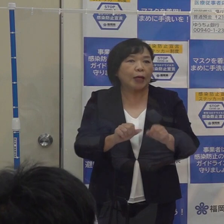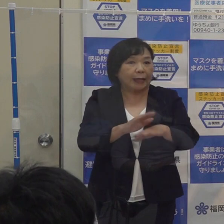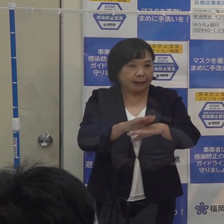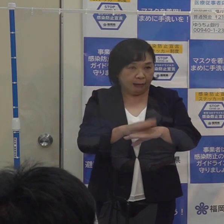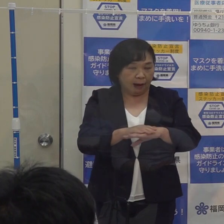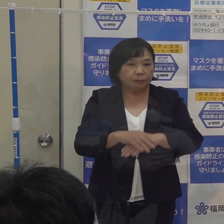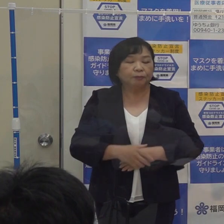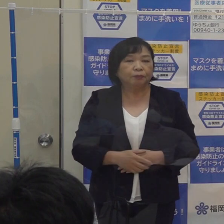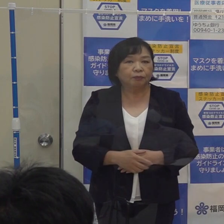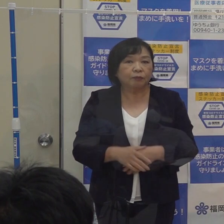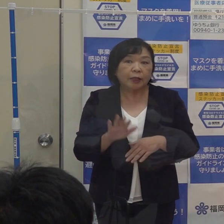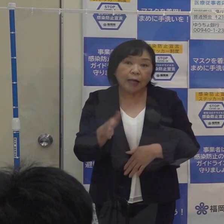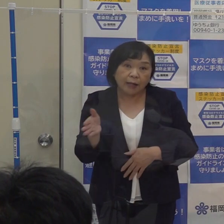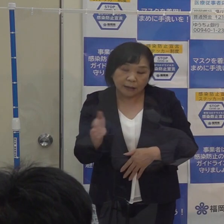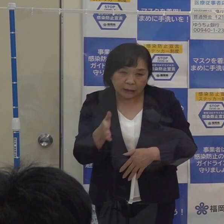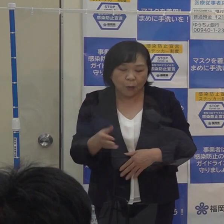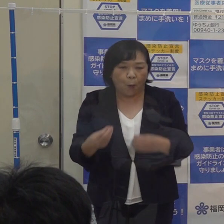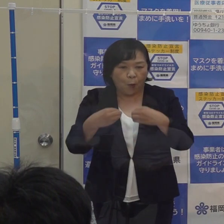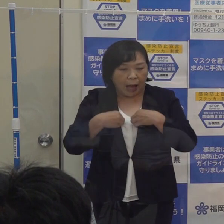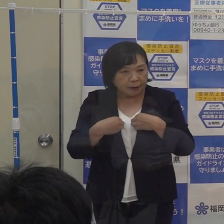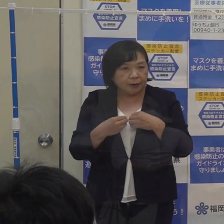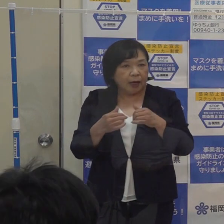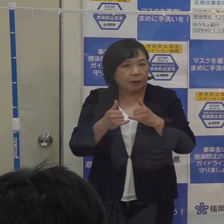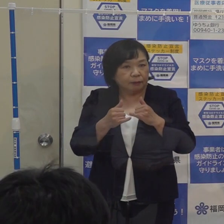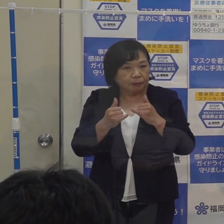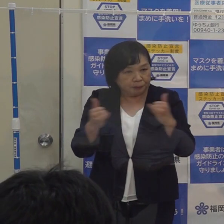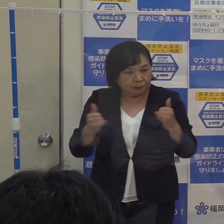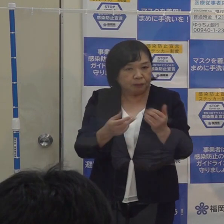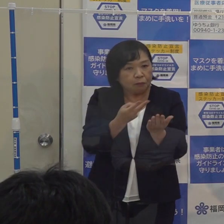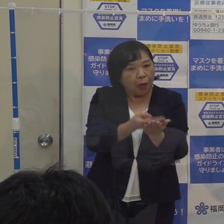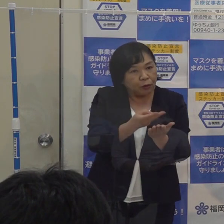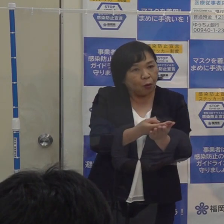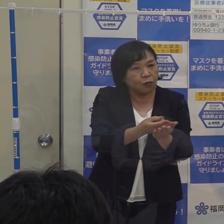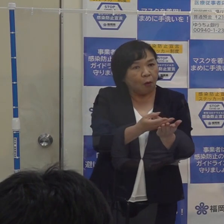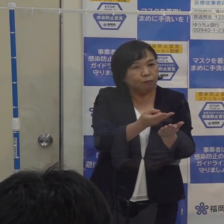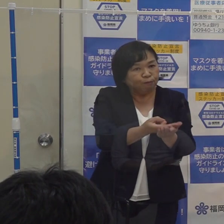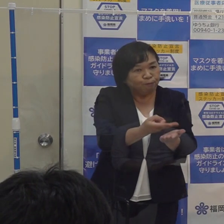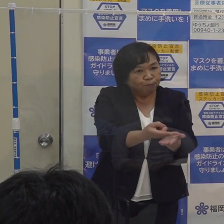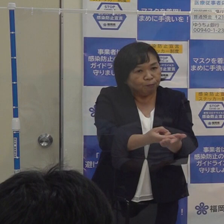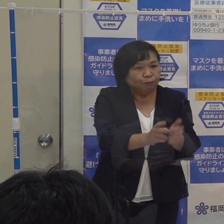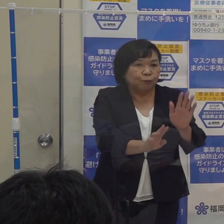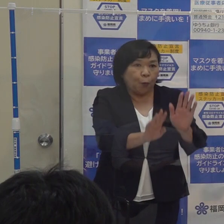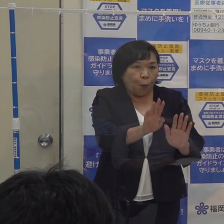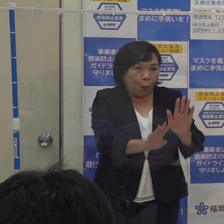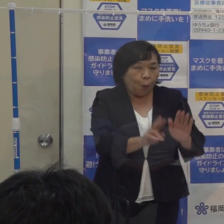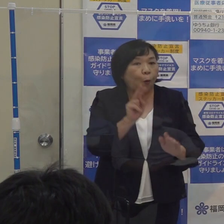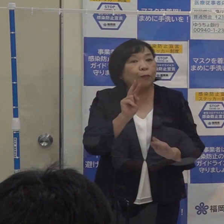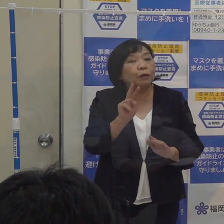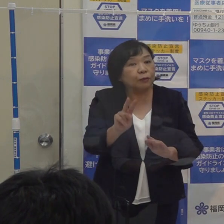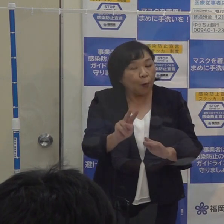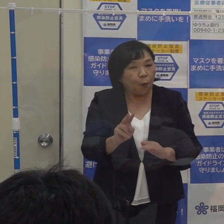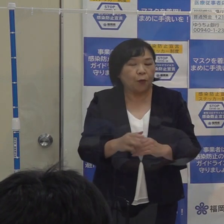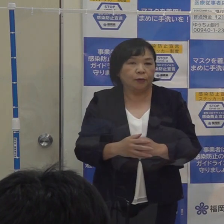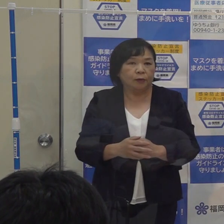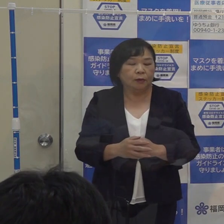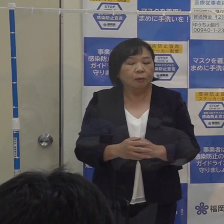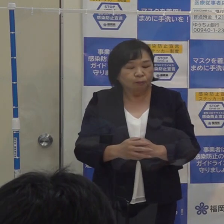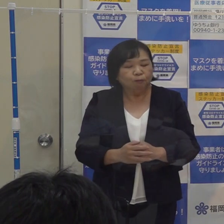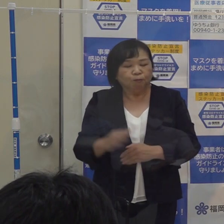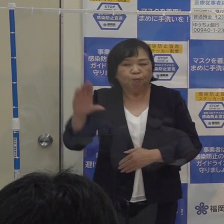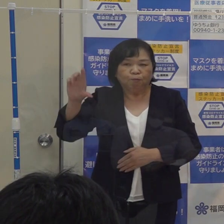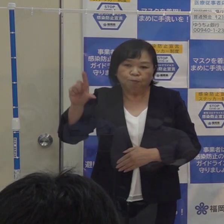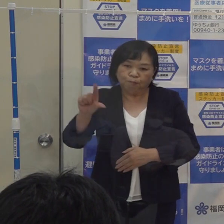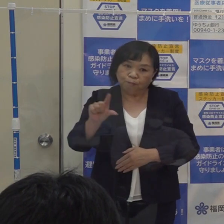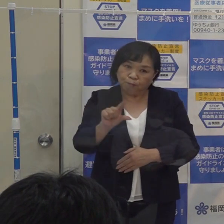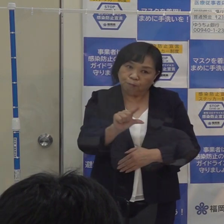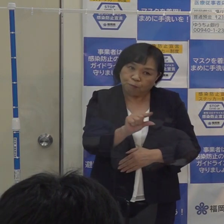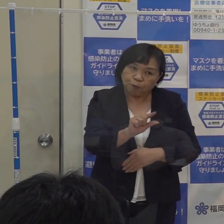このところの感染状況 それから病床の稼働率を見ますと 先程の本部でもご報告いたしましたように 大変落ち着いてきています